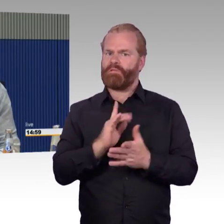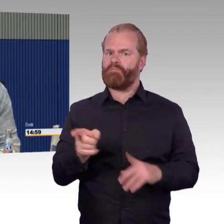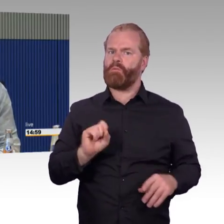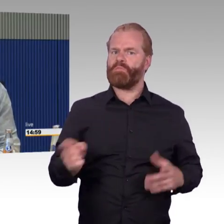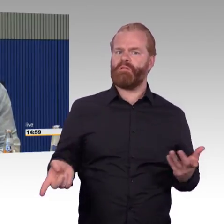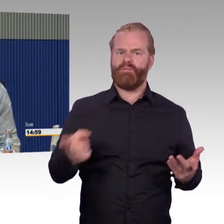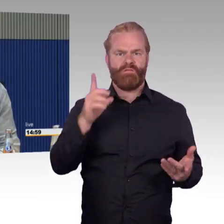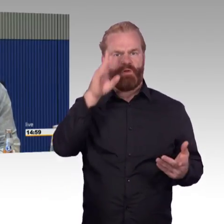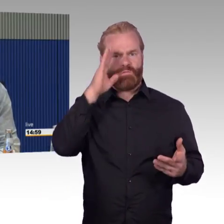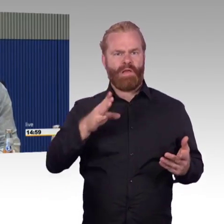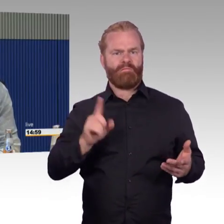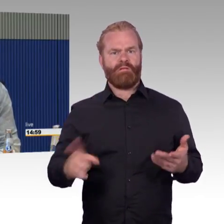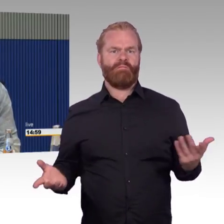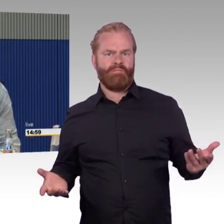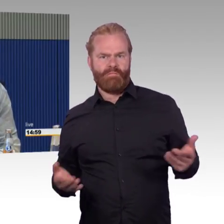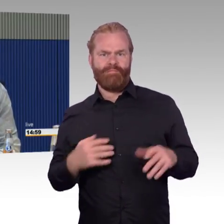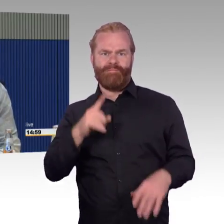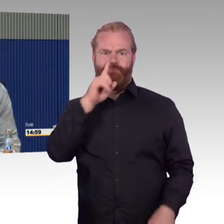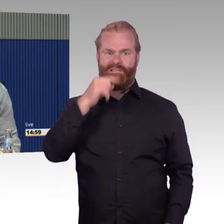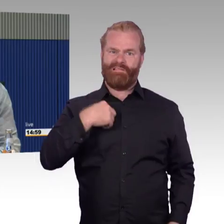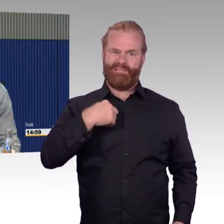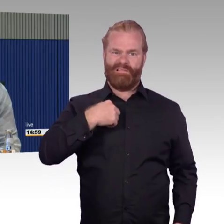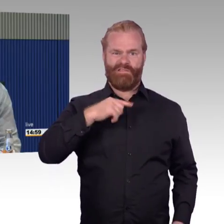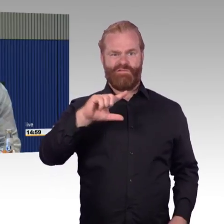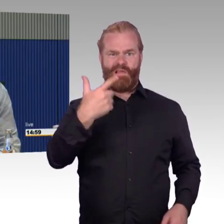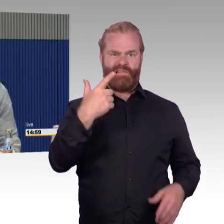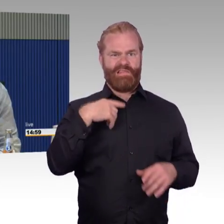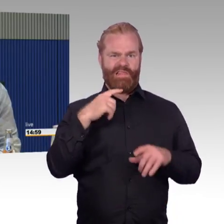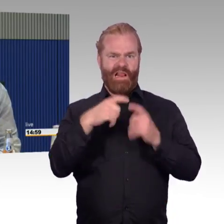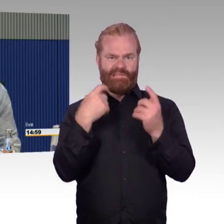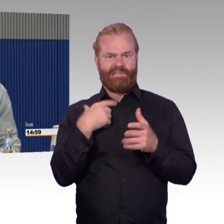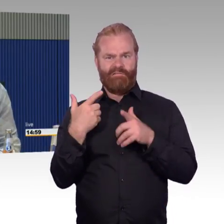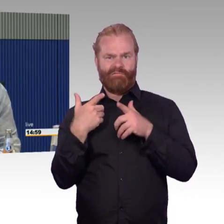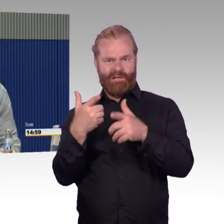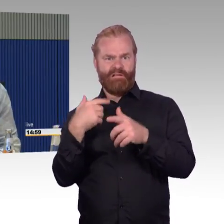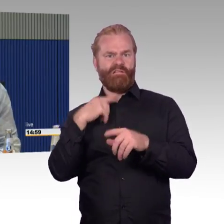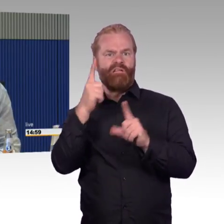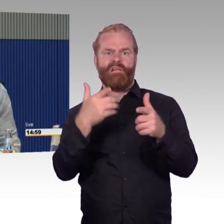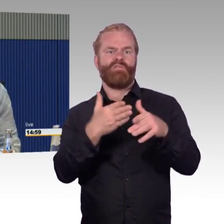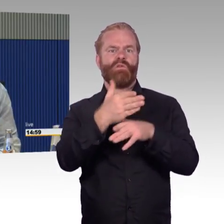auch mit zweite Klasse Fahrausweis rein. Ist mir nicht bekannt. Soweit die Erfahrung, Herr Gastel, zu den anderen Zügen.